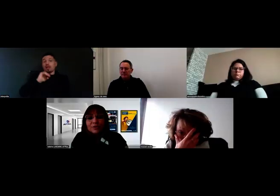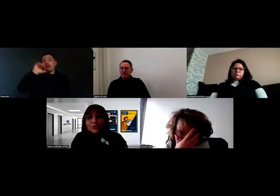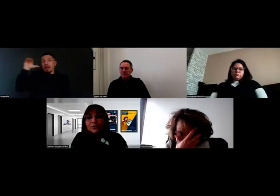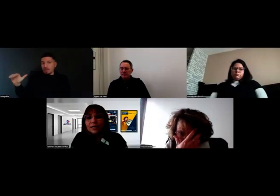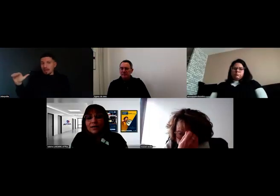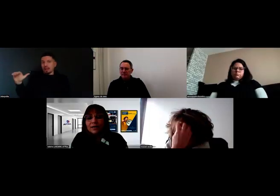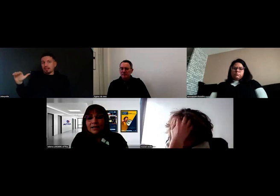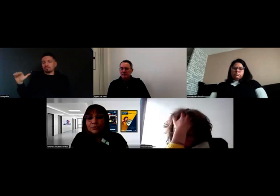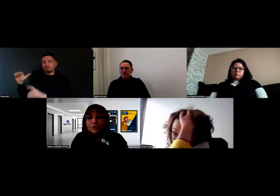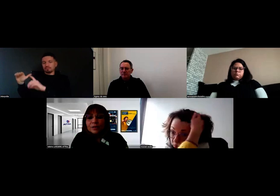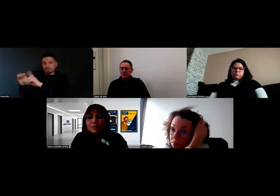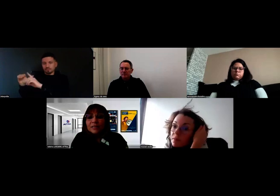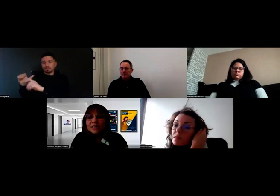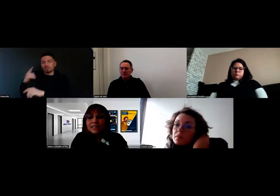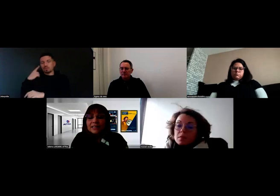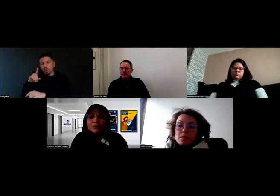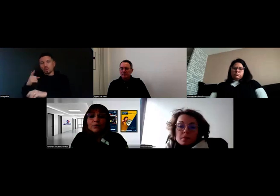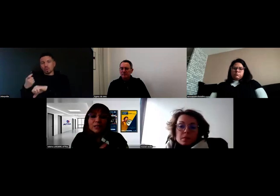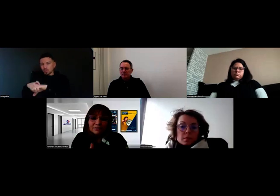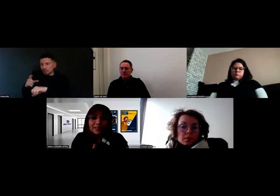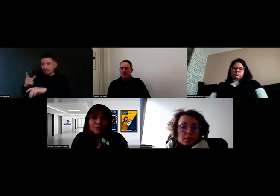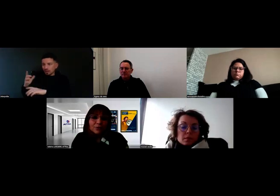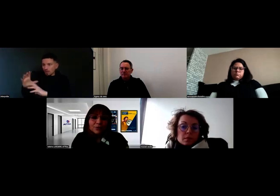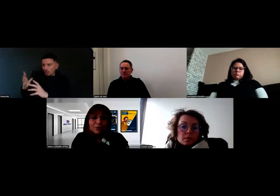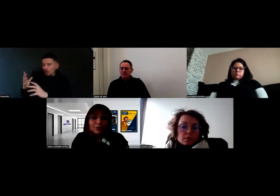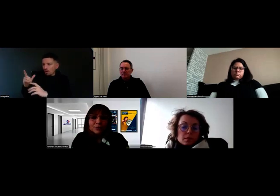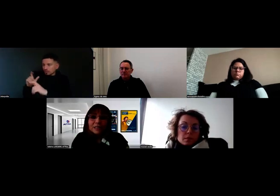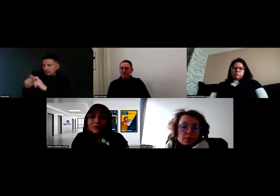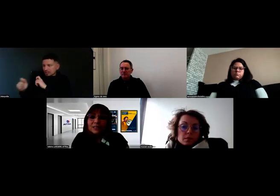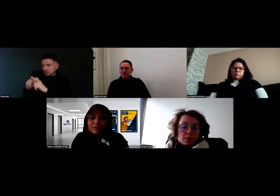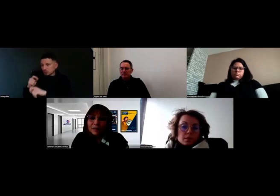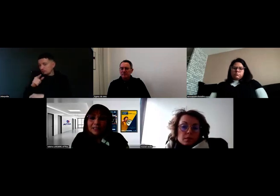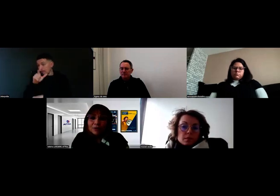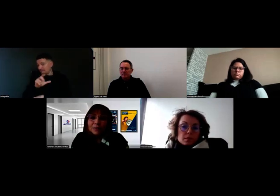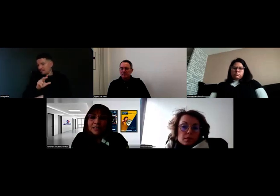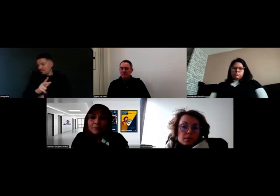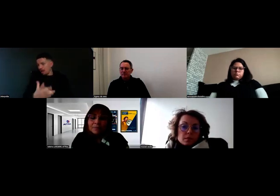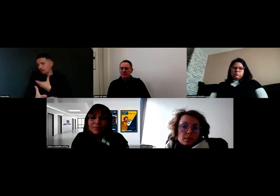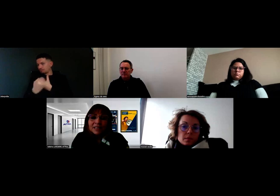de façon à mobiliser, au travers de leur connaissance, ça fait partie de leur métier,